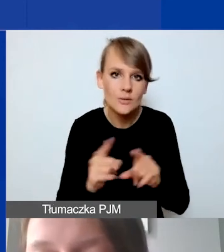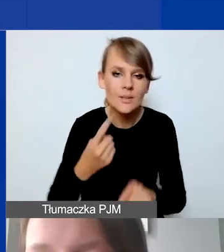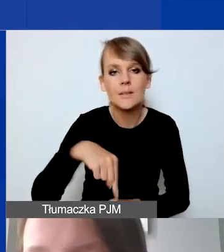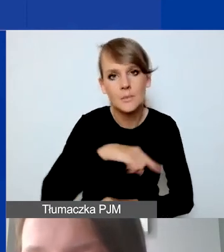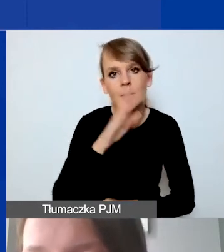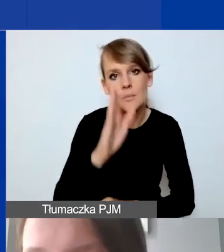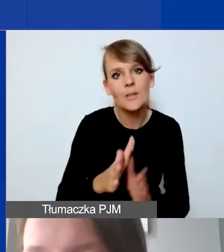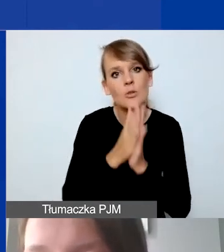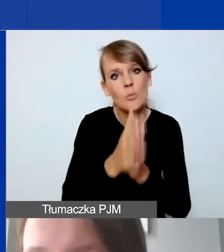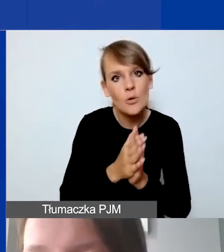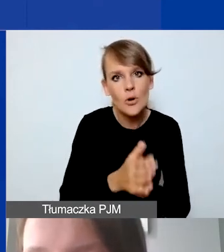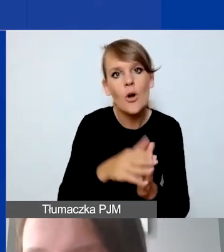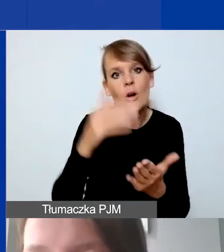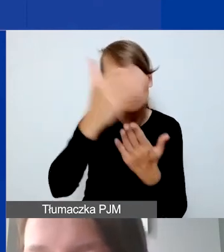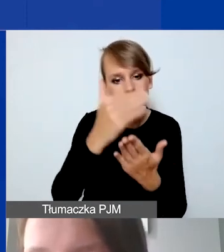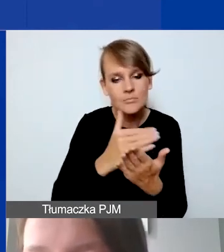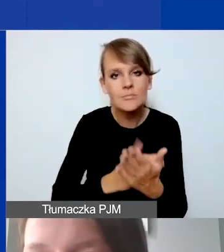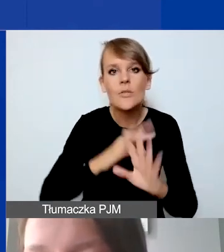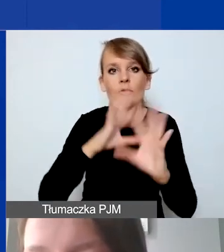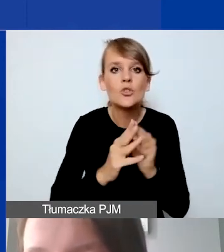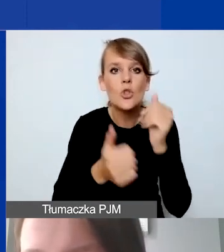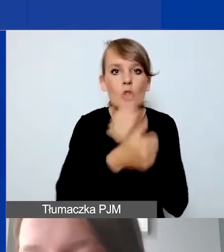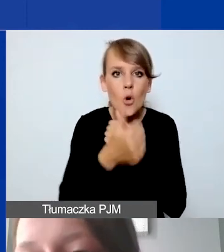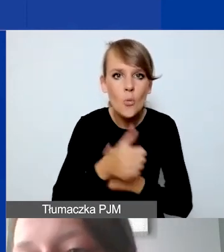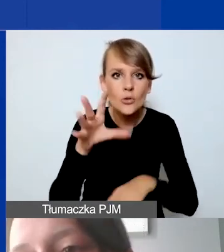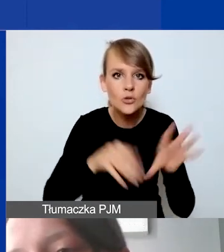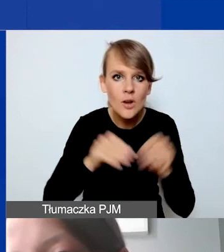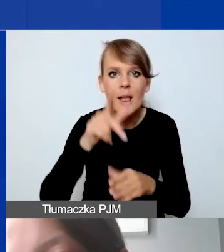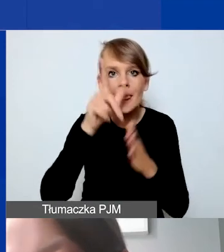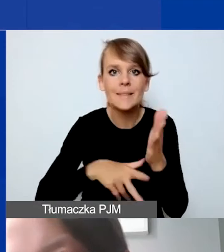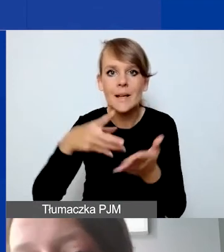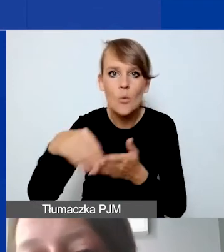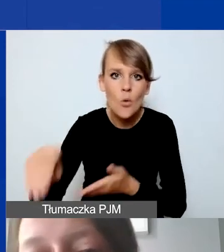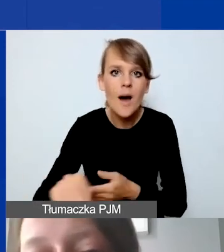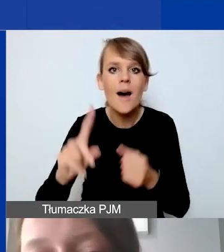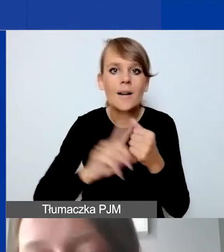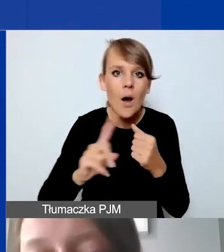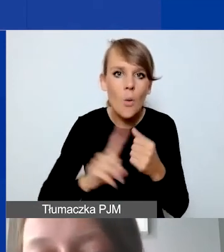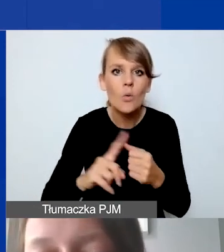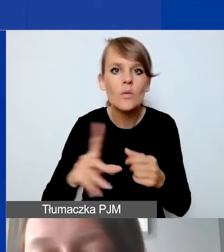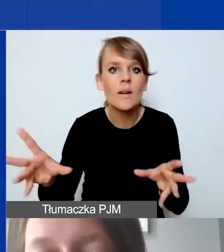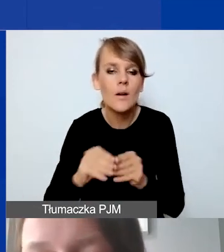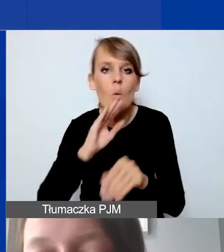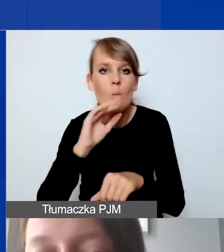o zestawienie wszystkich dokumentów księgowych, list płac, rachunków do umów-zleceń, umów o dzieło,